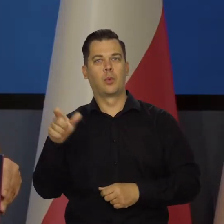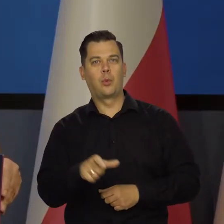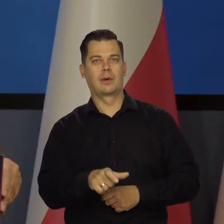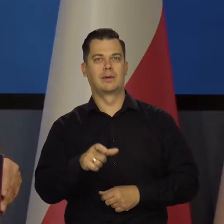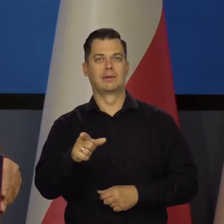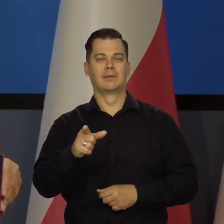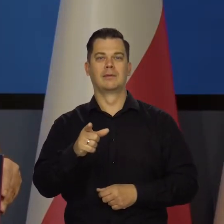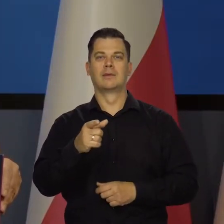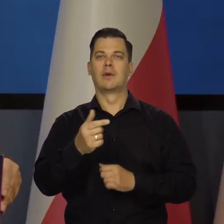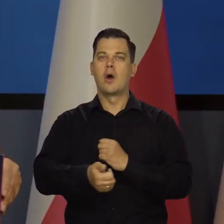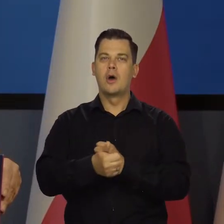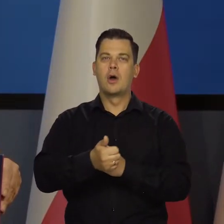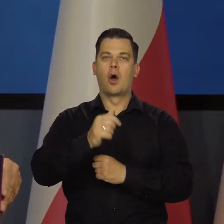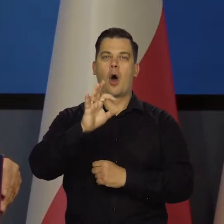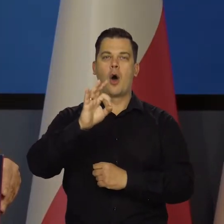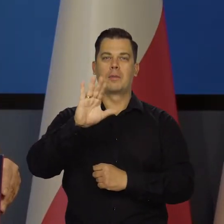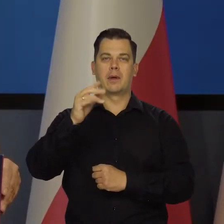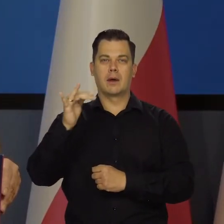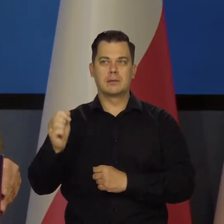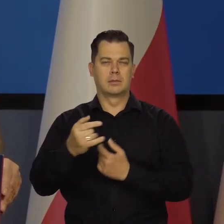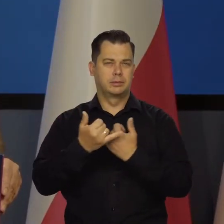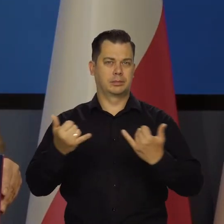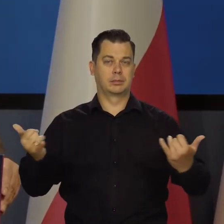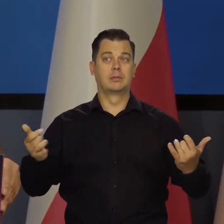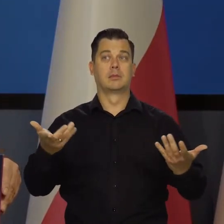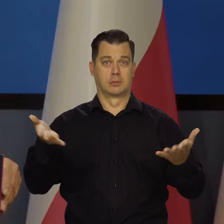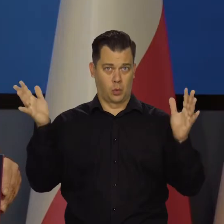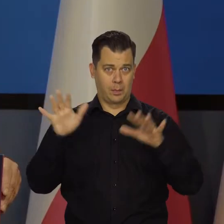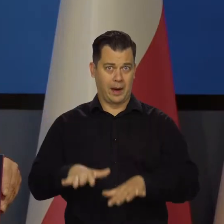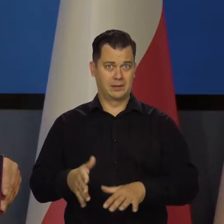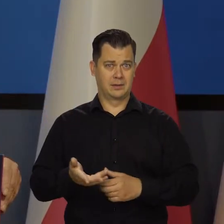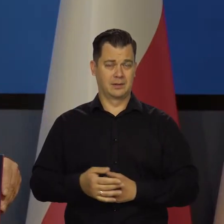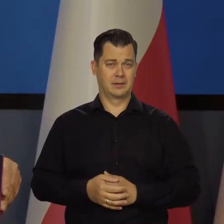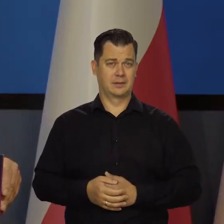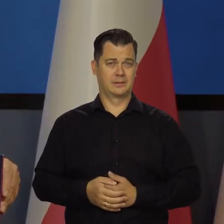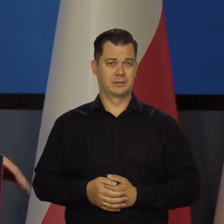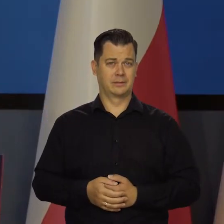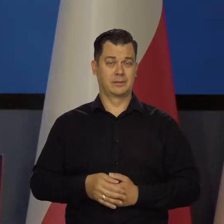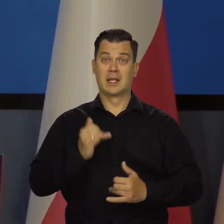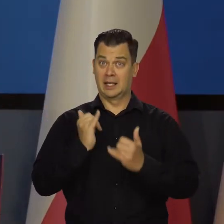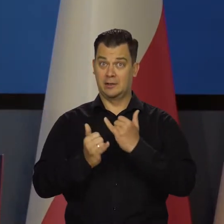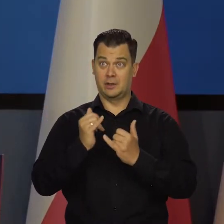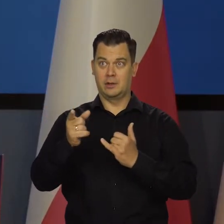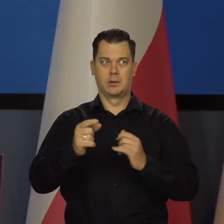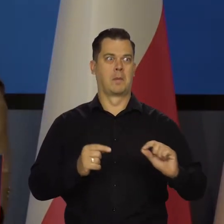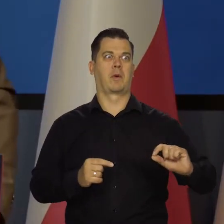z obsługą tych papierów, zadłużenia, to by te kraje zbankrutowały już dawno, jak oni by tak szybko robili podwyżki,